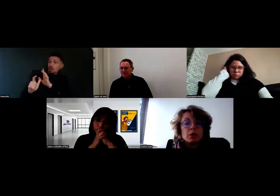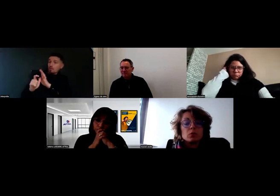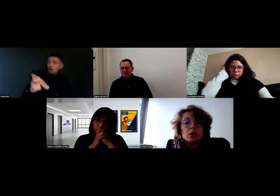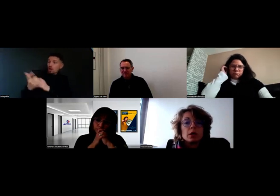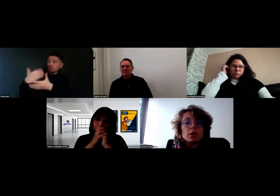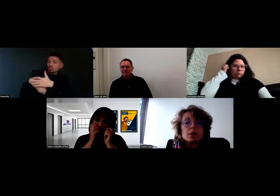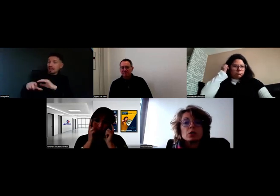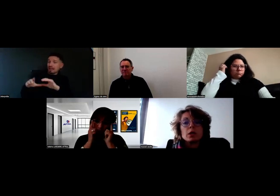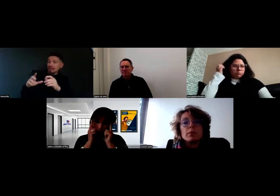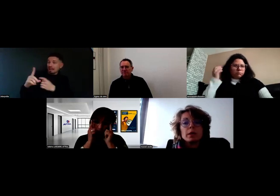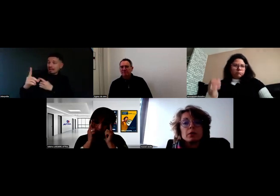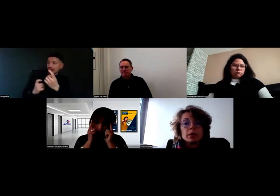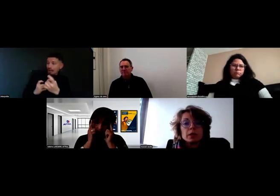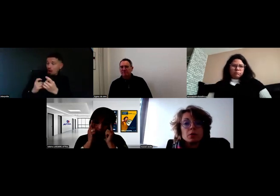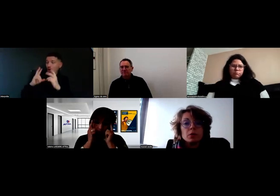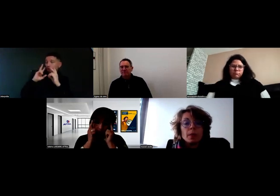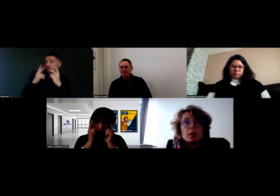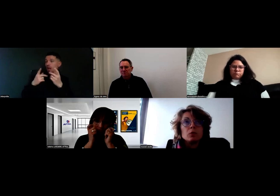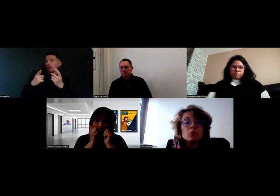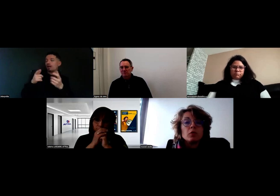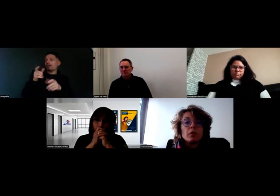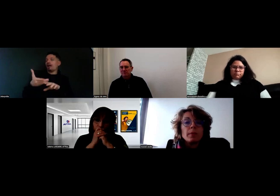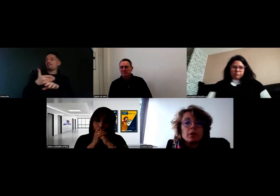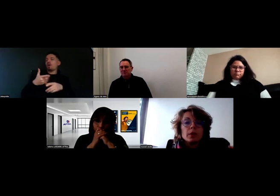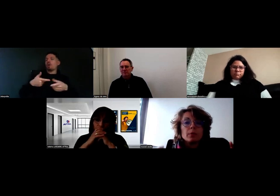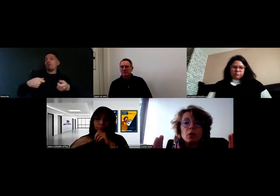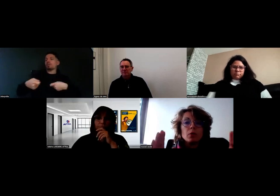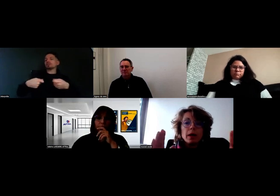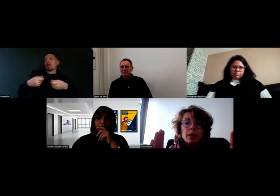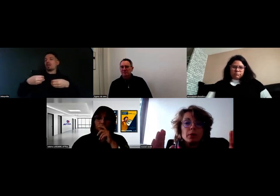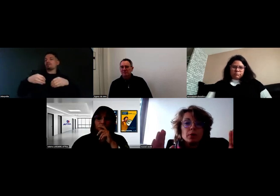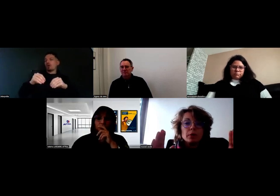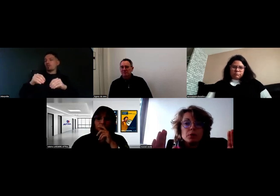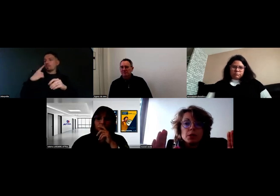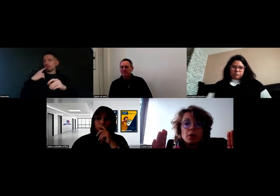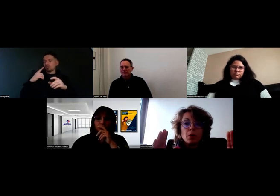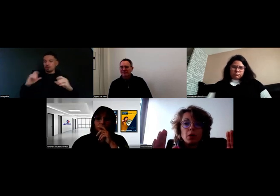qui est réalisé en général par les commerciaux, où on va avoir, par exemple, un plan map du client